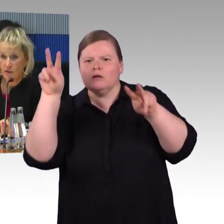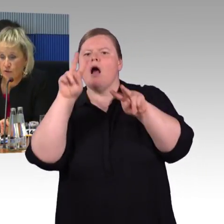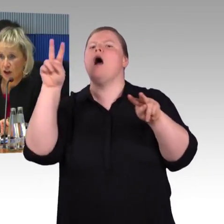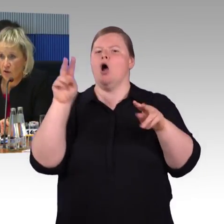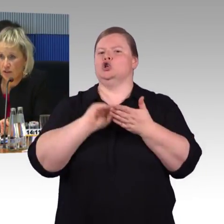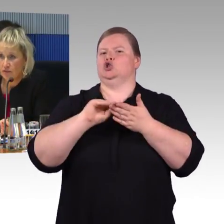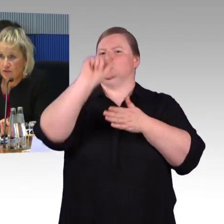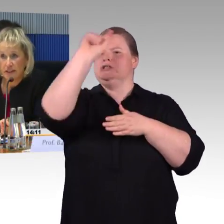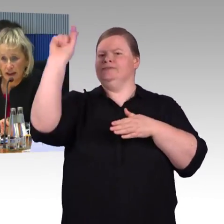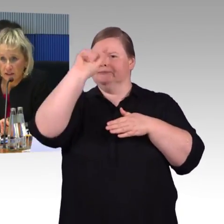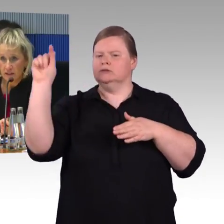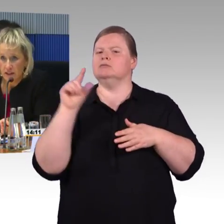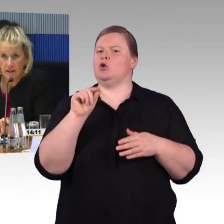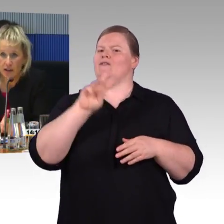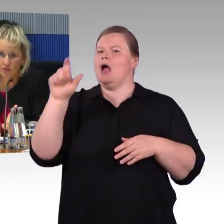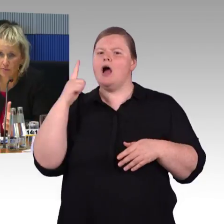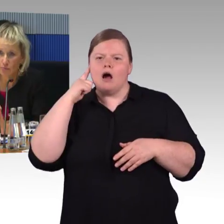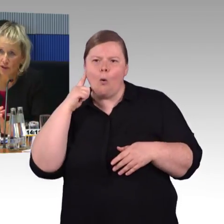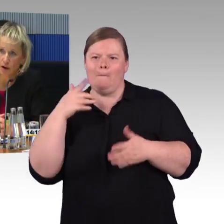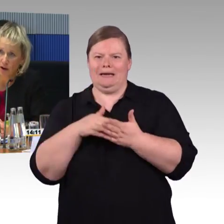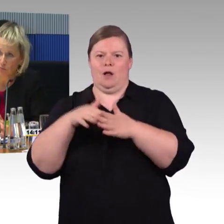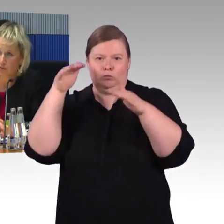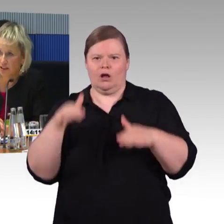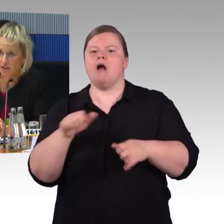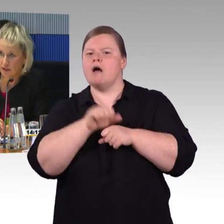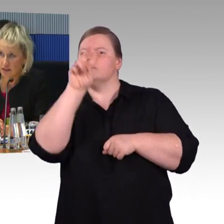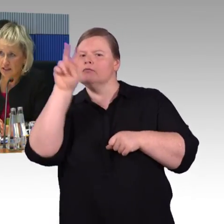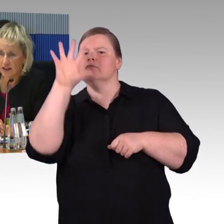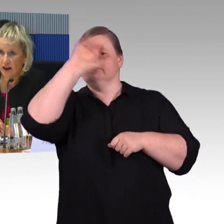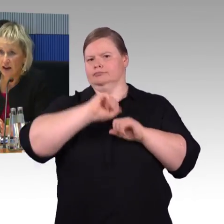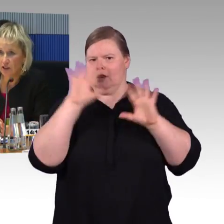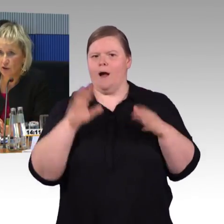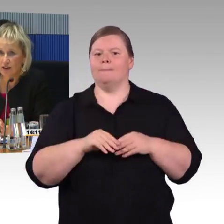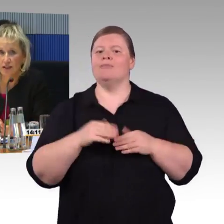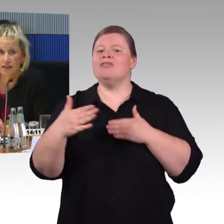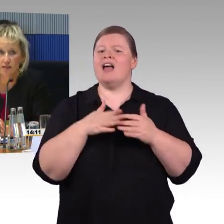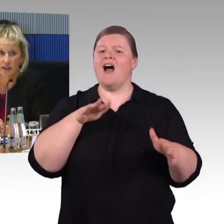Auch in vielen anderen Themen, wir haben z.B. auch eine Mobilitätsservicezentrale, ein Callcenter,